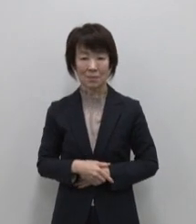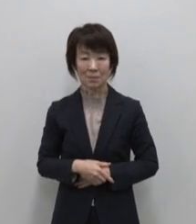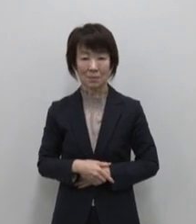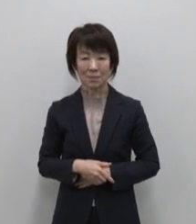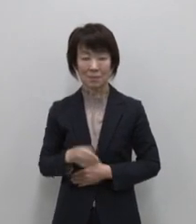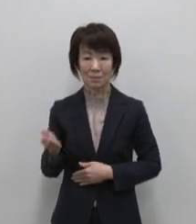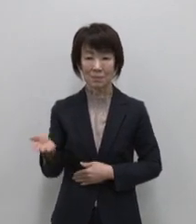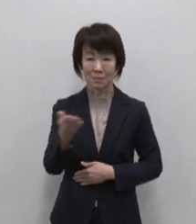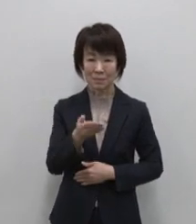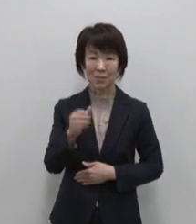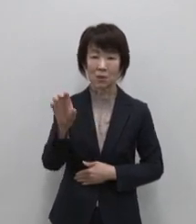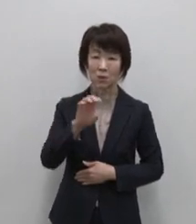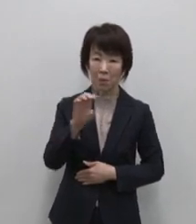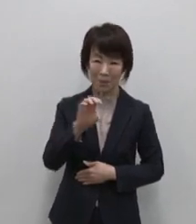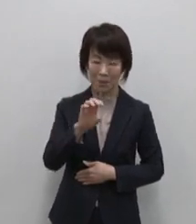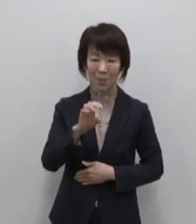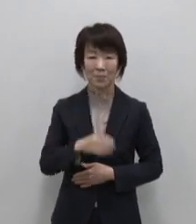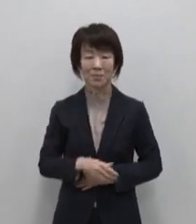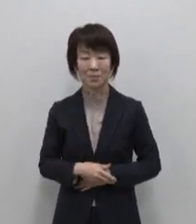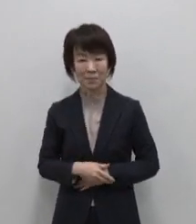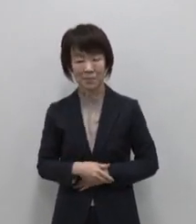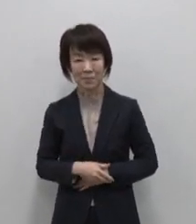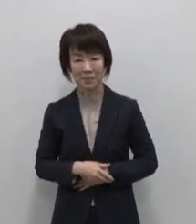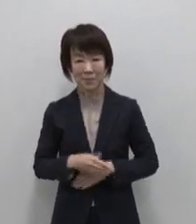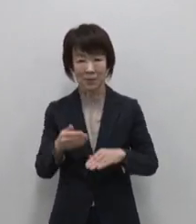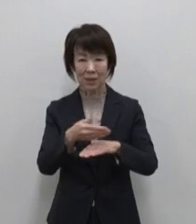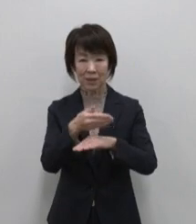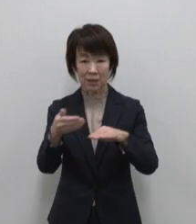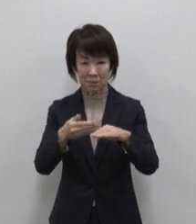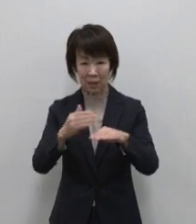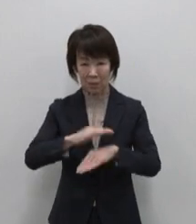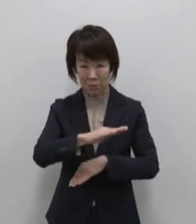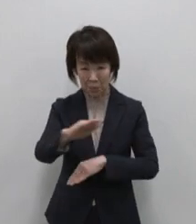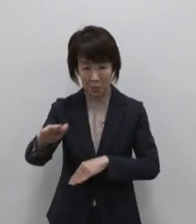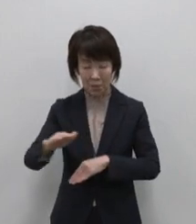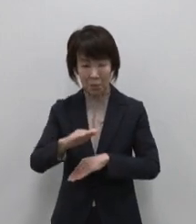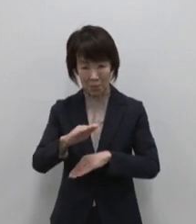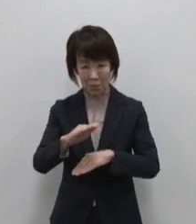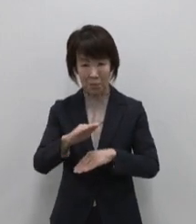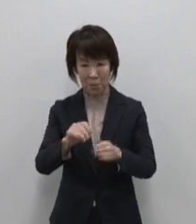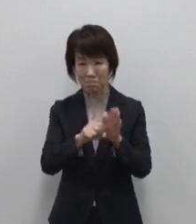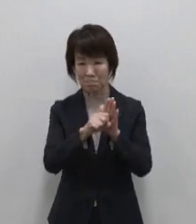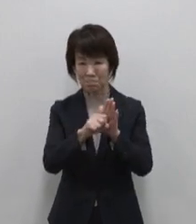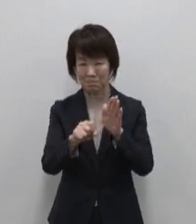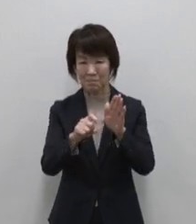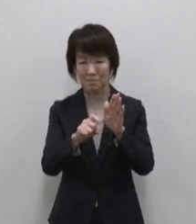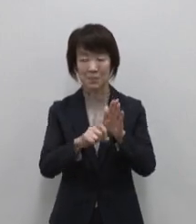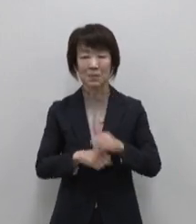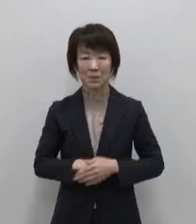続いては調味料編 島の地の利を 生かした個性的な味がおススメです